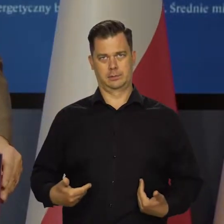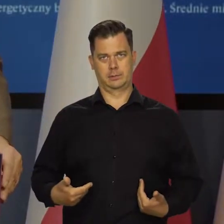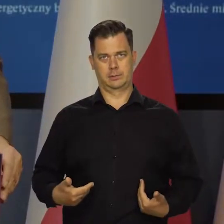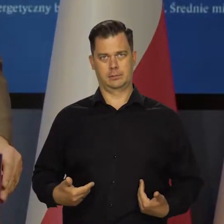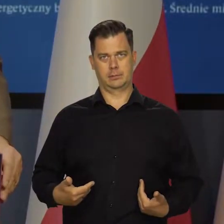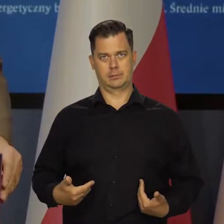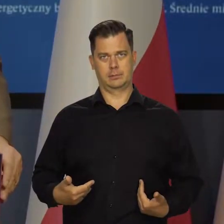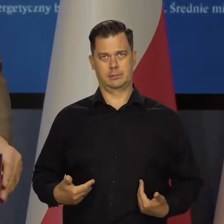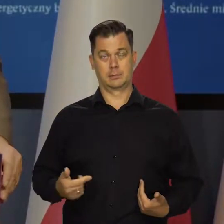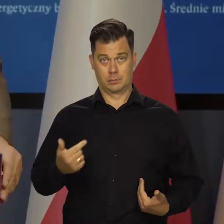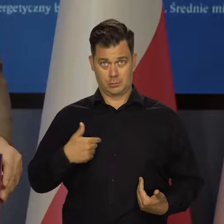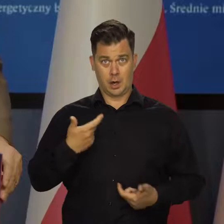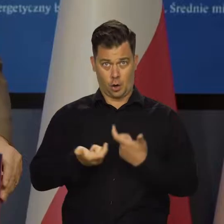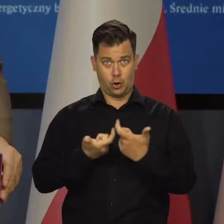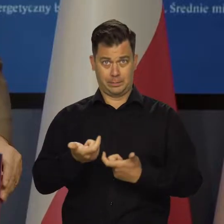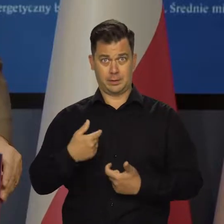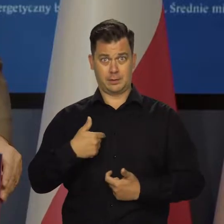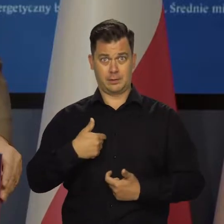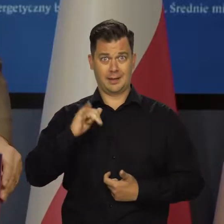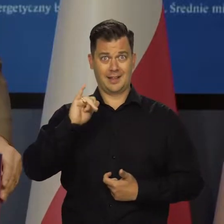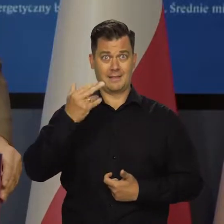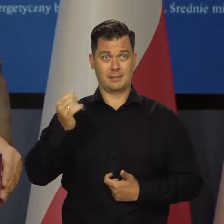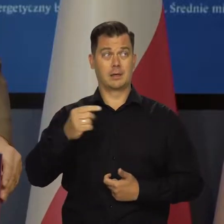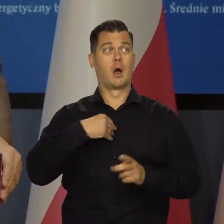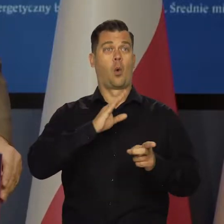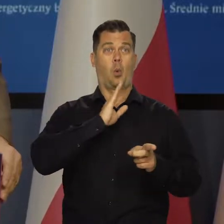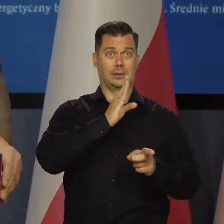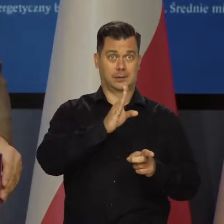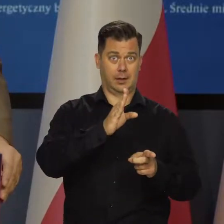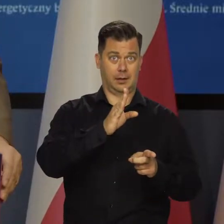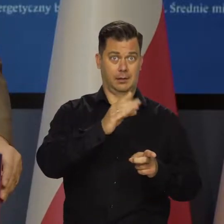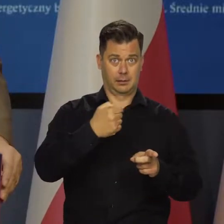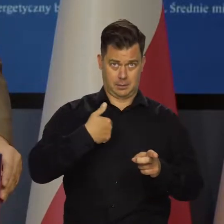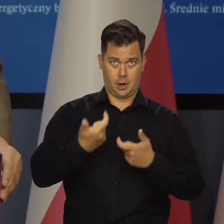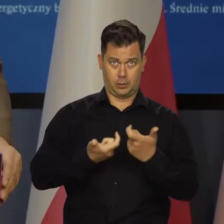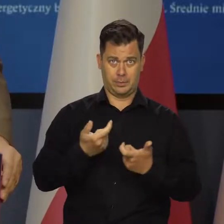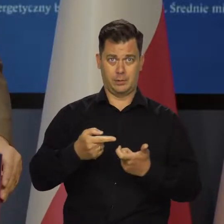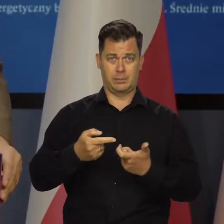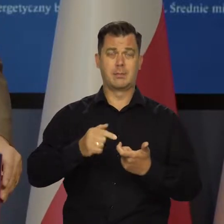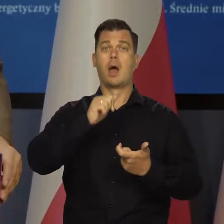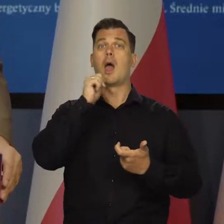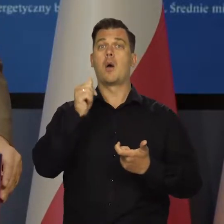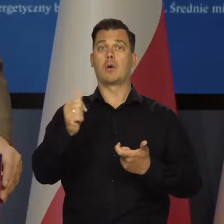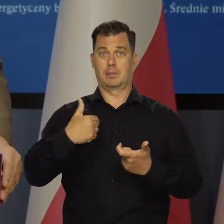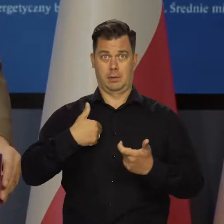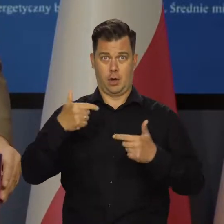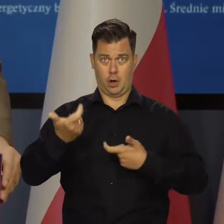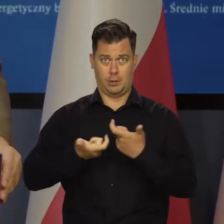Czyli powoduje inflację Adam Glapiński jednocześnie w Stanach Zjednoczonych, w całej Europie, no na całym świecie,